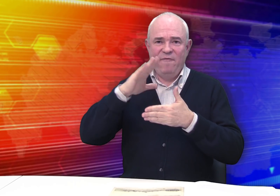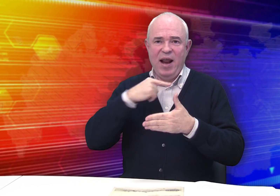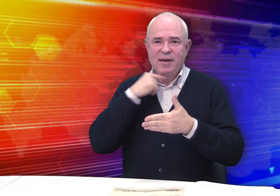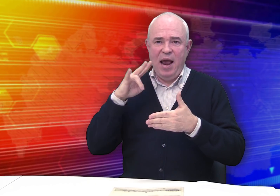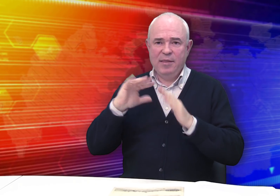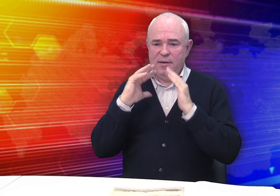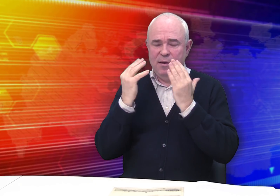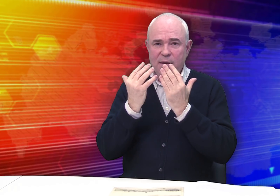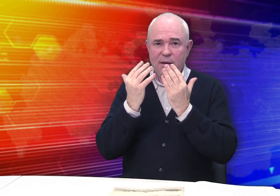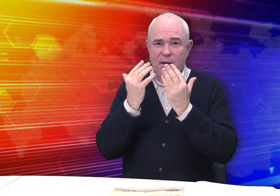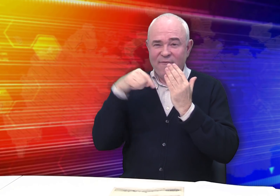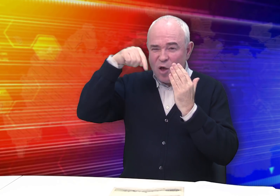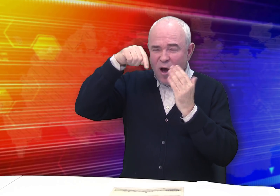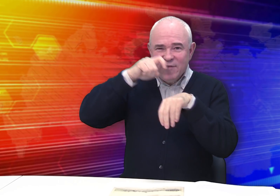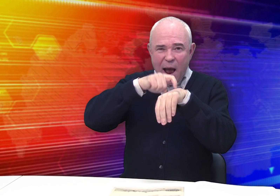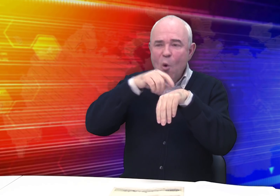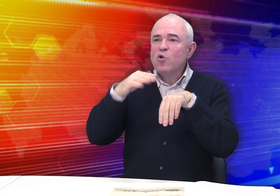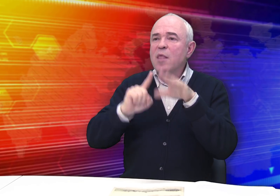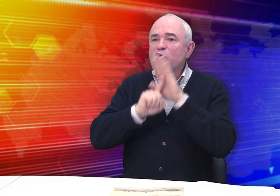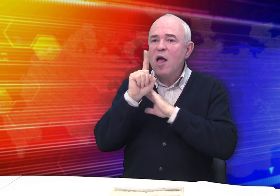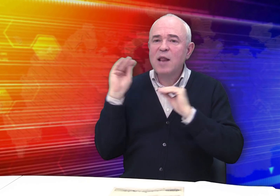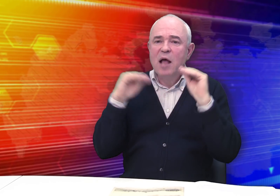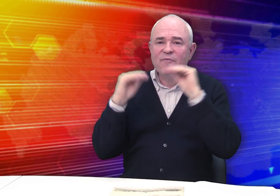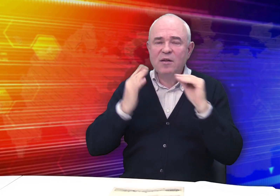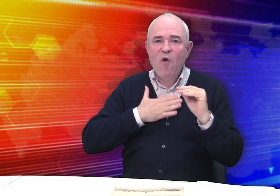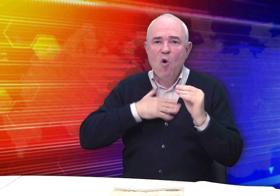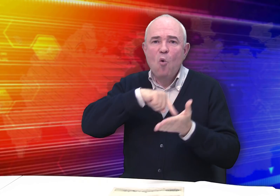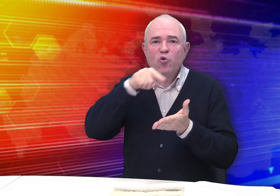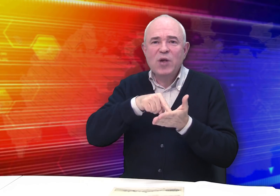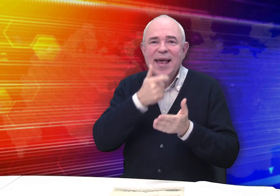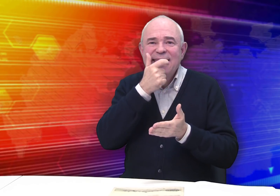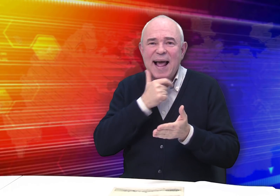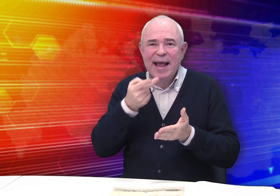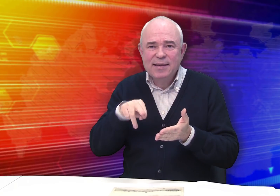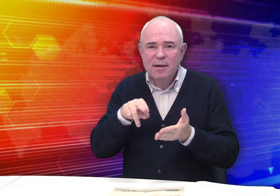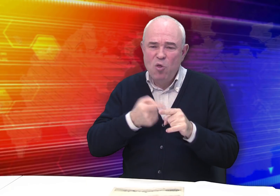складывавшейся в Рязани, где в те времена начала формироваться своя интеллигенция.